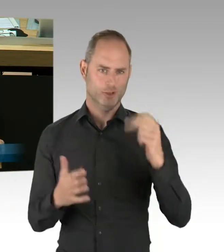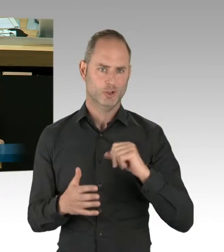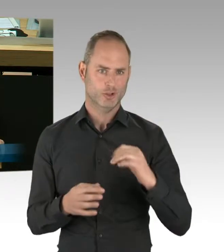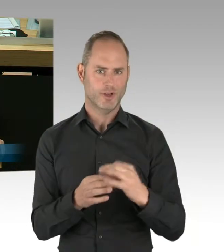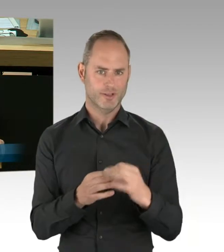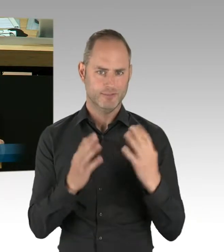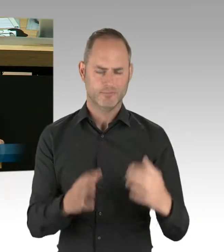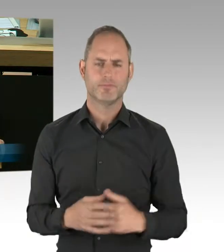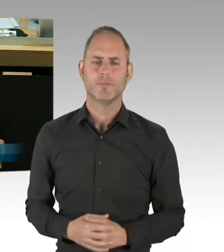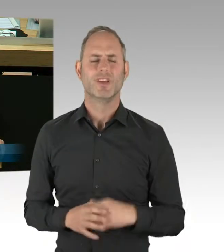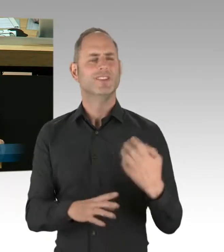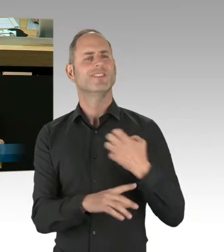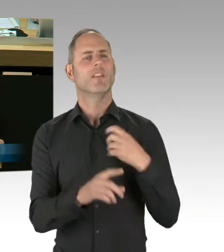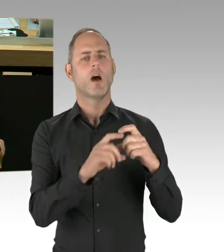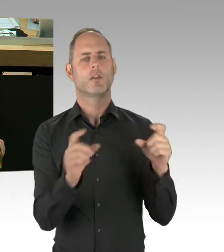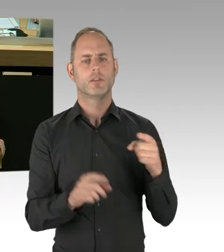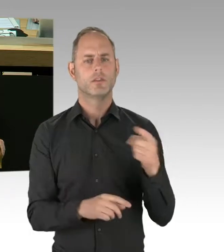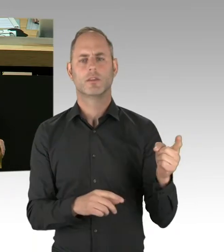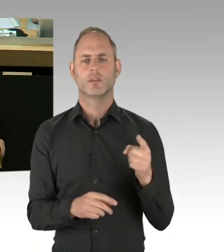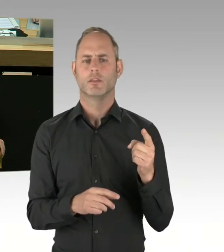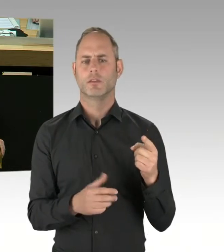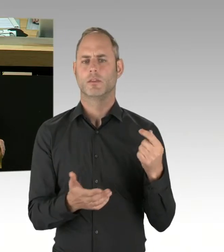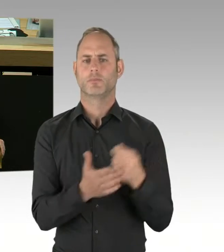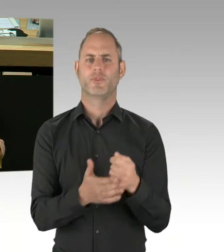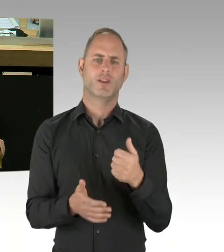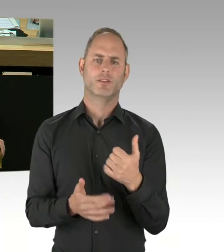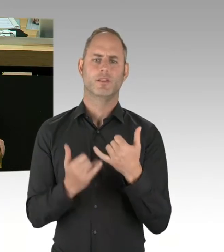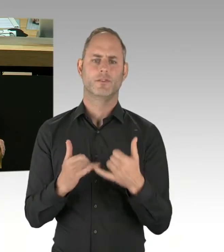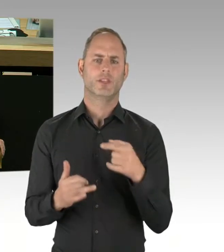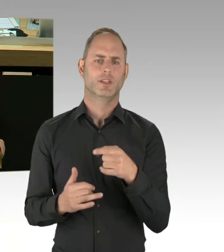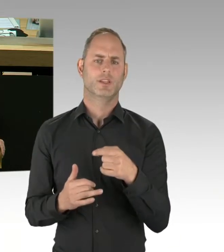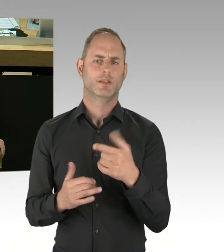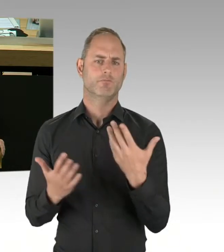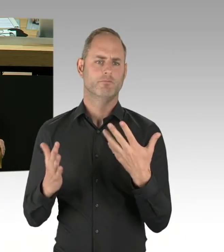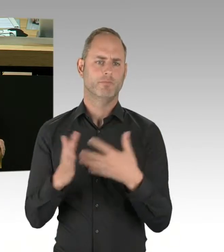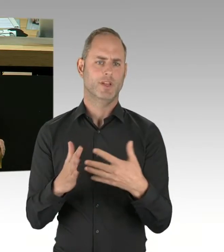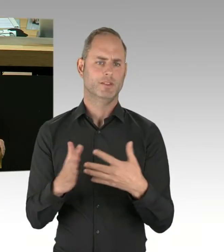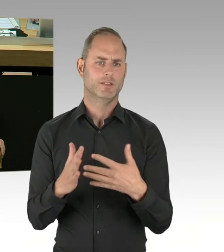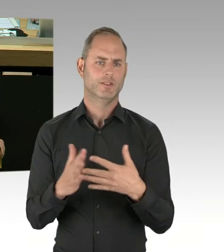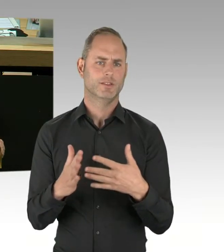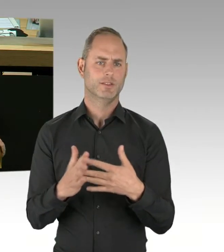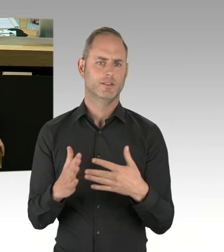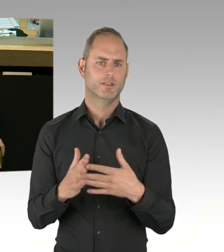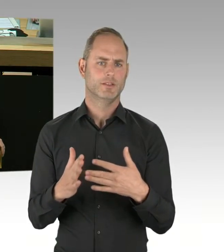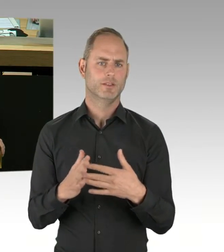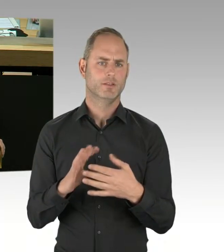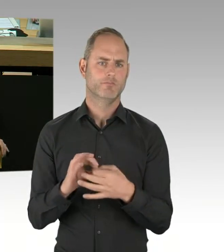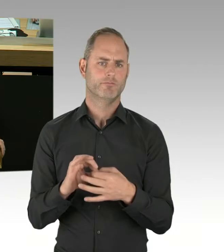zur Gefahrenabwehr und das sehr positive Feedback der am Pilotprojekt beteiligten Polizeibeamten? (Zwischenrufe)